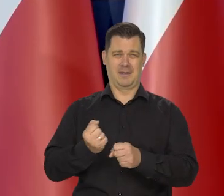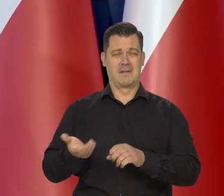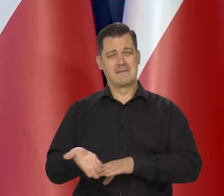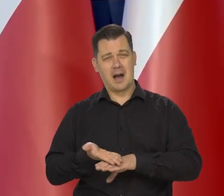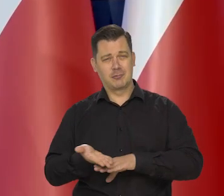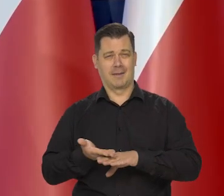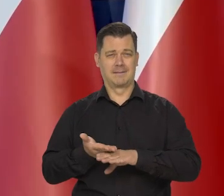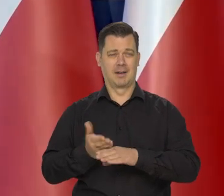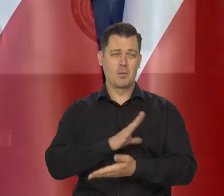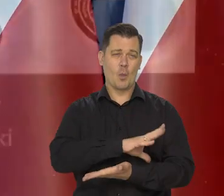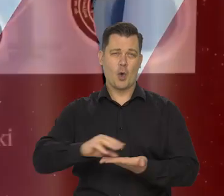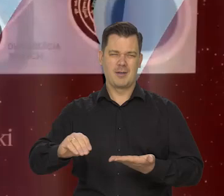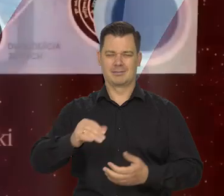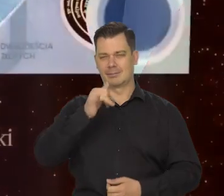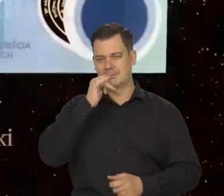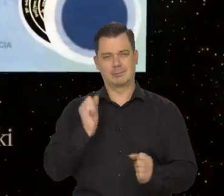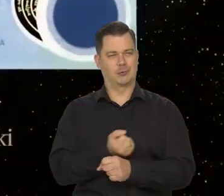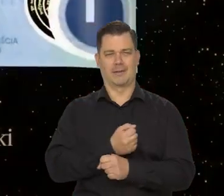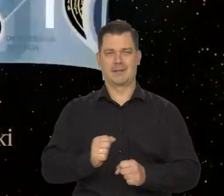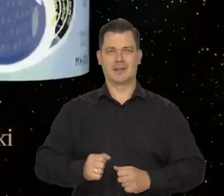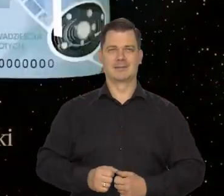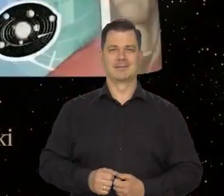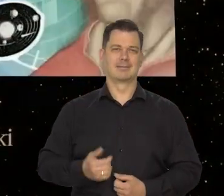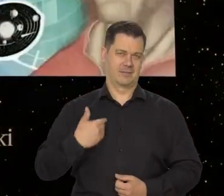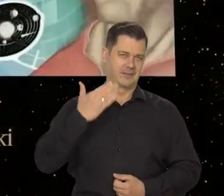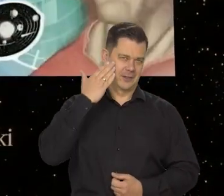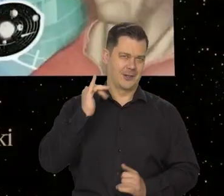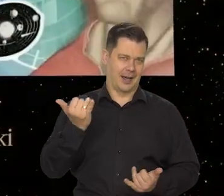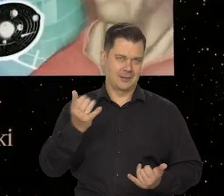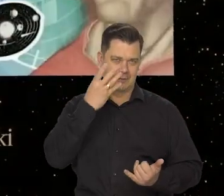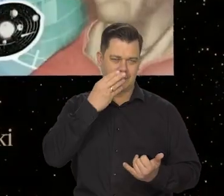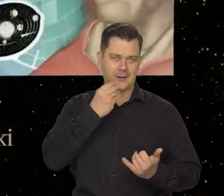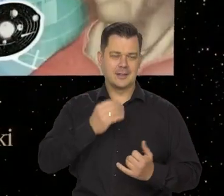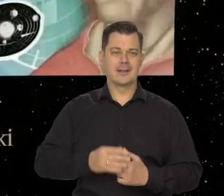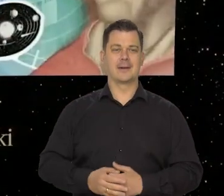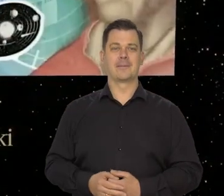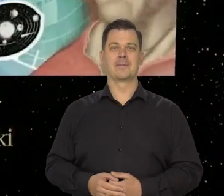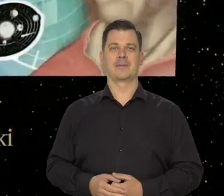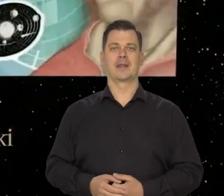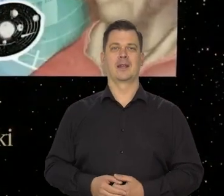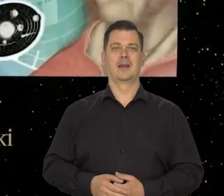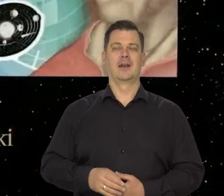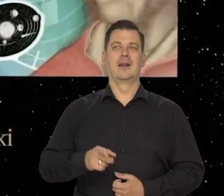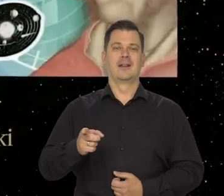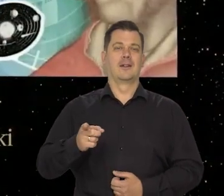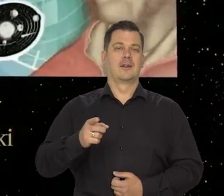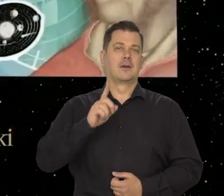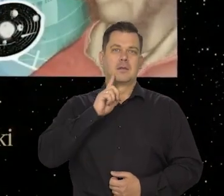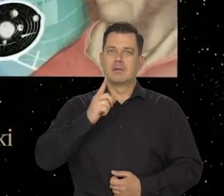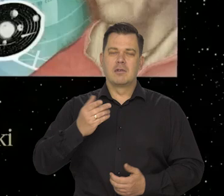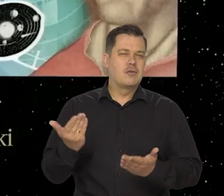jak wiemy, jest to wyścig wieczny, technologiczny